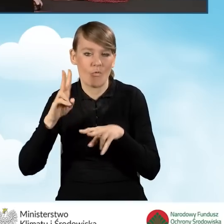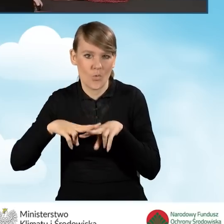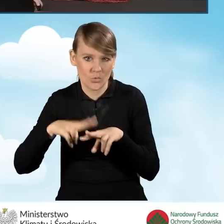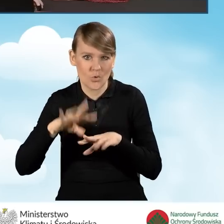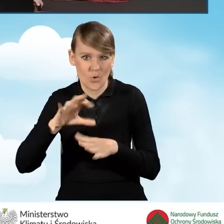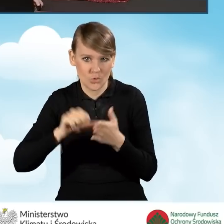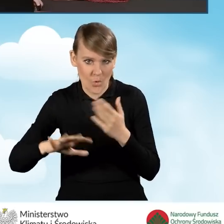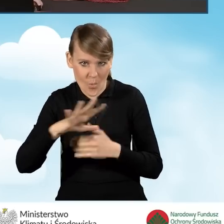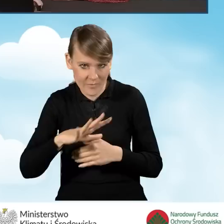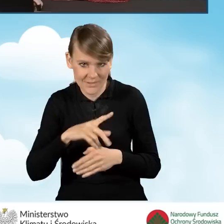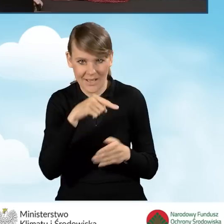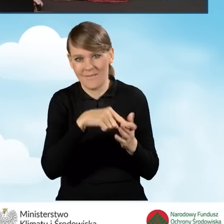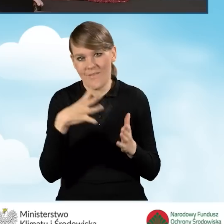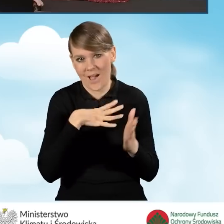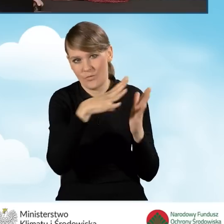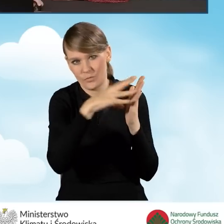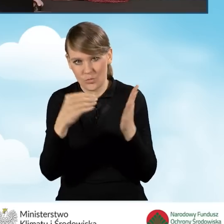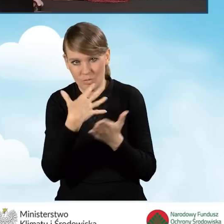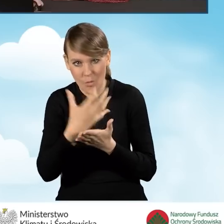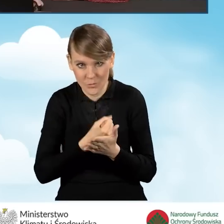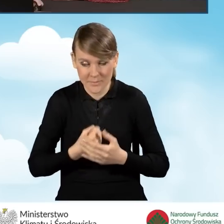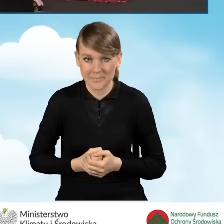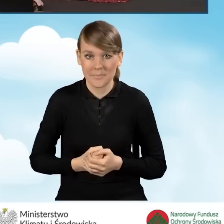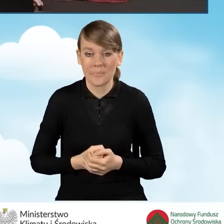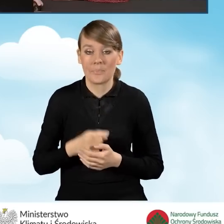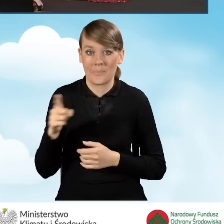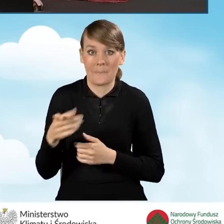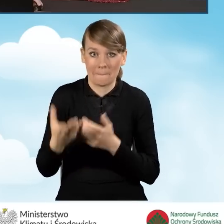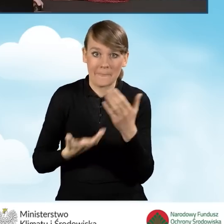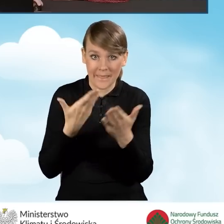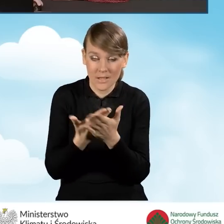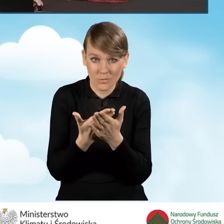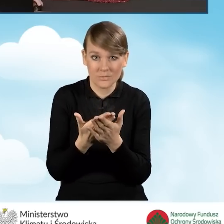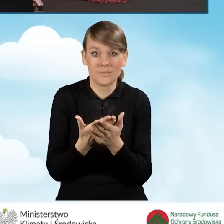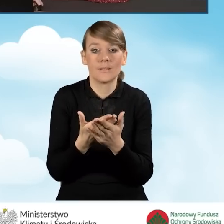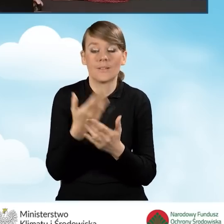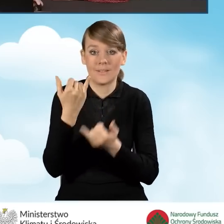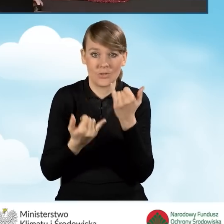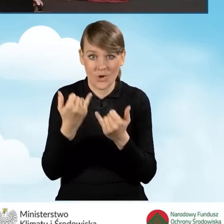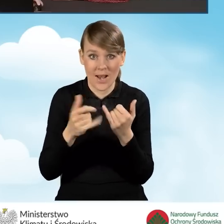Do wniosku powinniśmy w sytuacji, kiedy wniosek jest składany przez pełnomocnika,